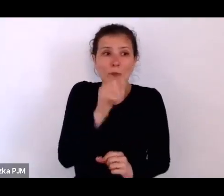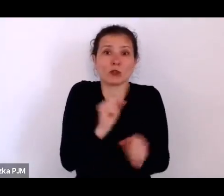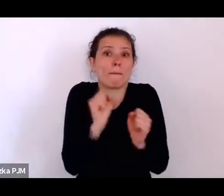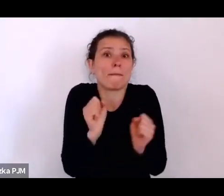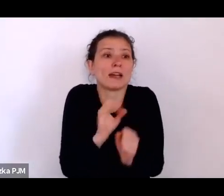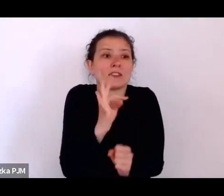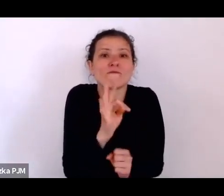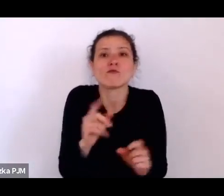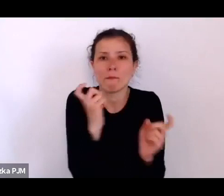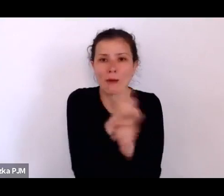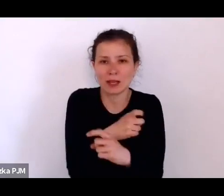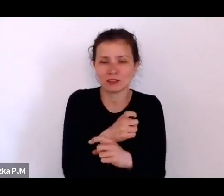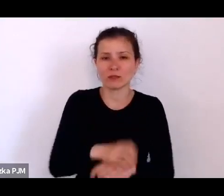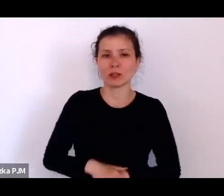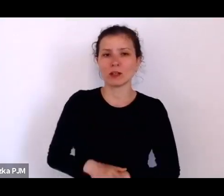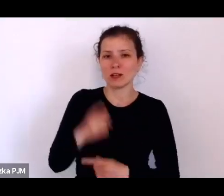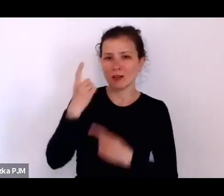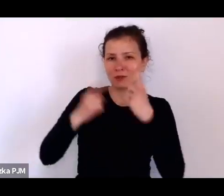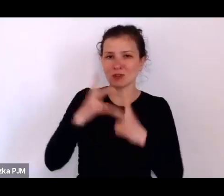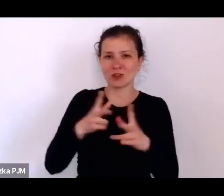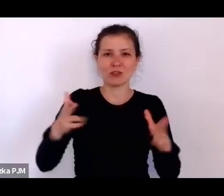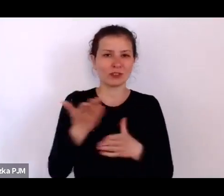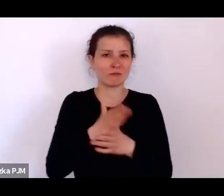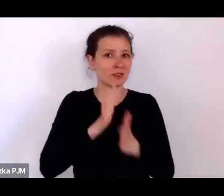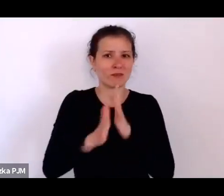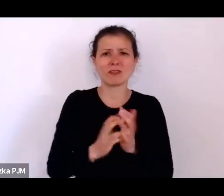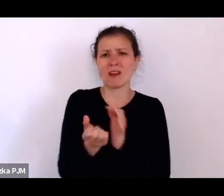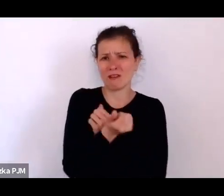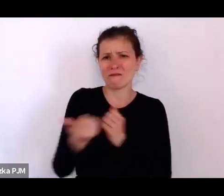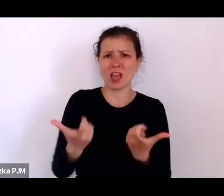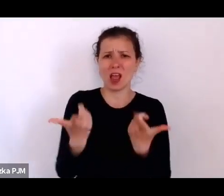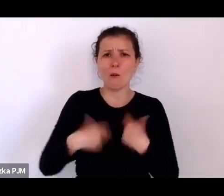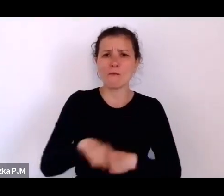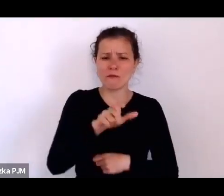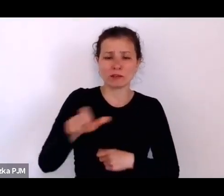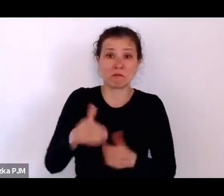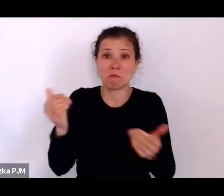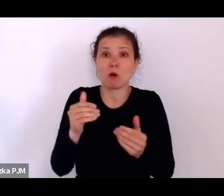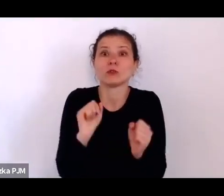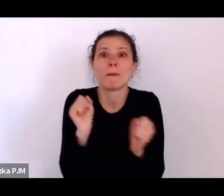myślę, że w międzywojniu mogło się wielu bać własnego państwa.